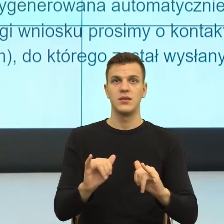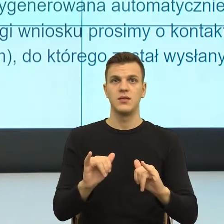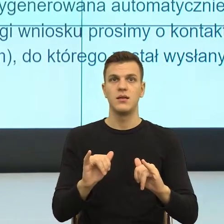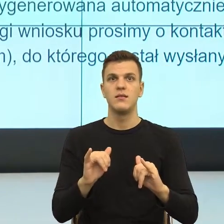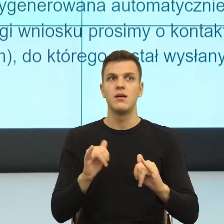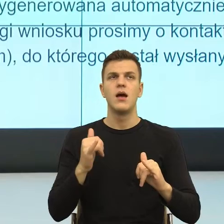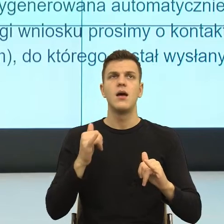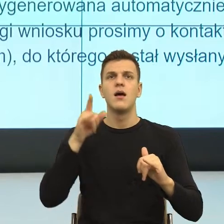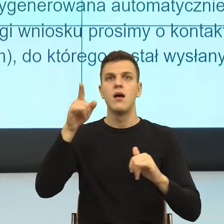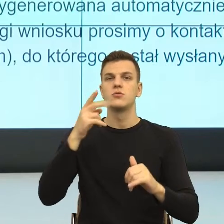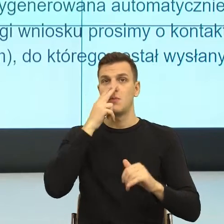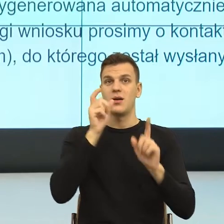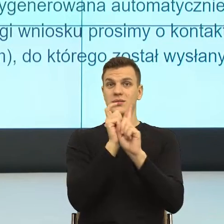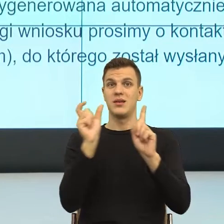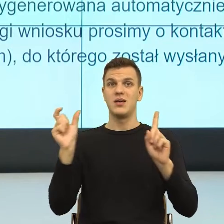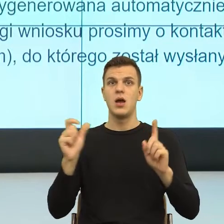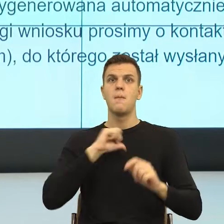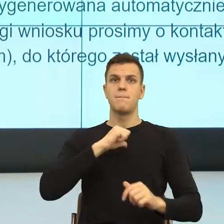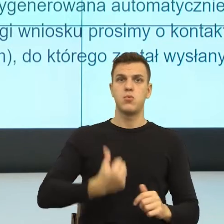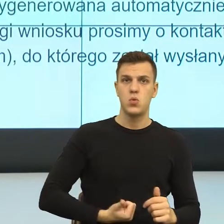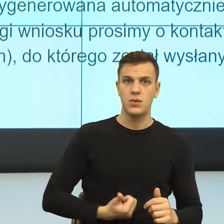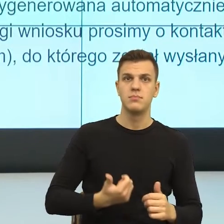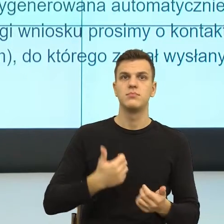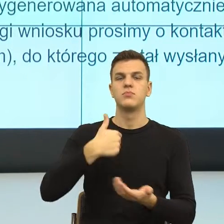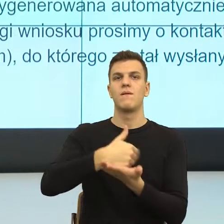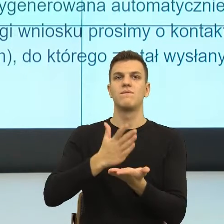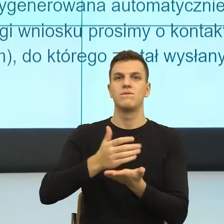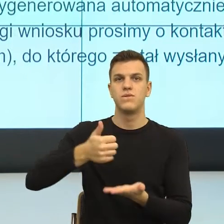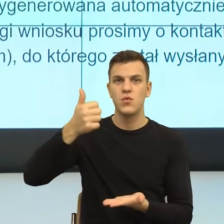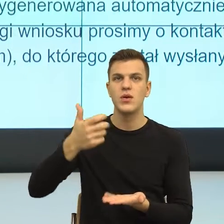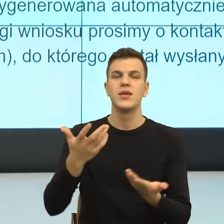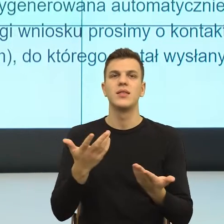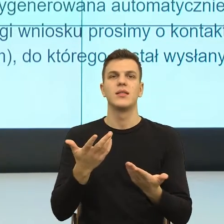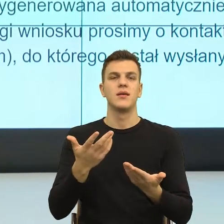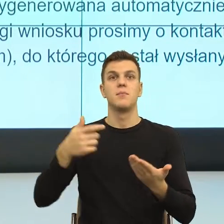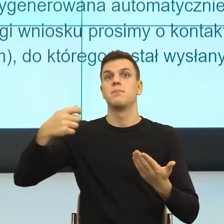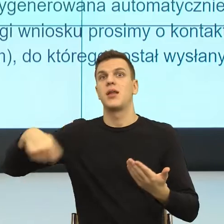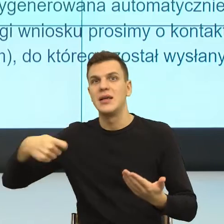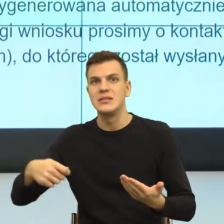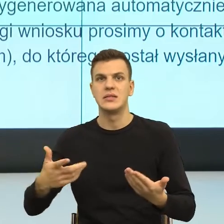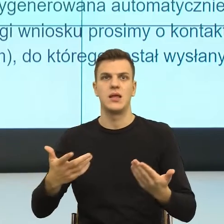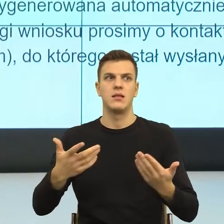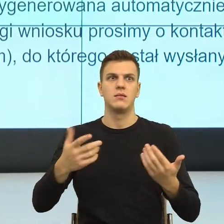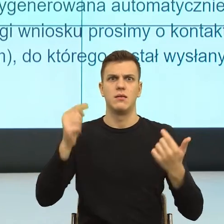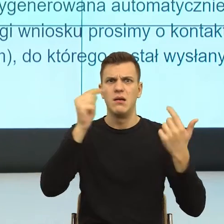na trzeciej mam prezydenta miasta, a na czwartym mam jeszcze inną jednostkę organizacyjną. Dla mózgu to jest wysiłek.